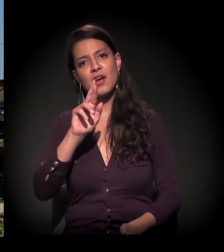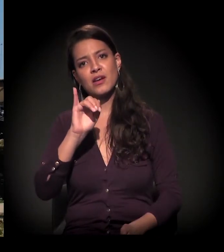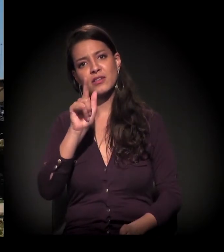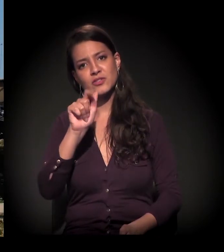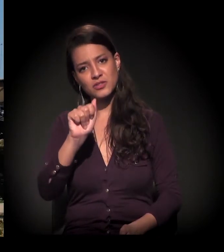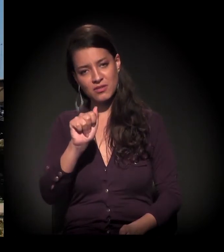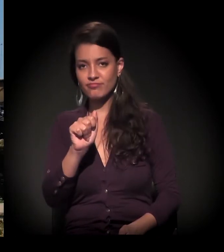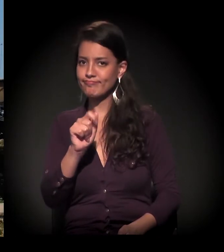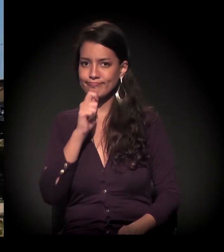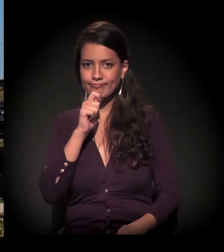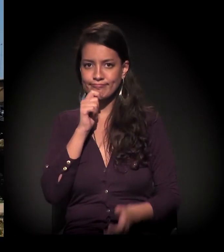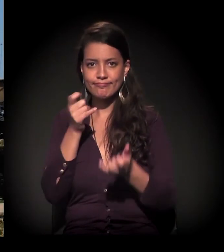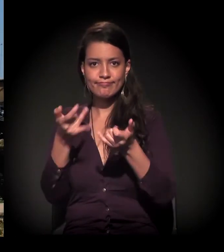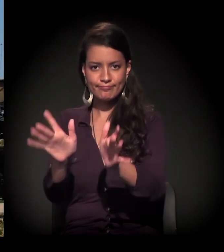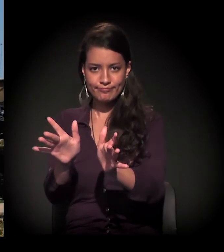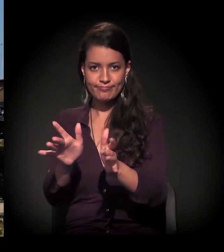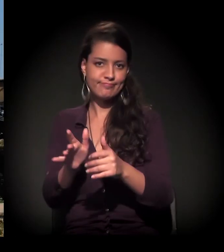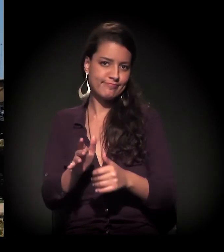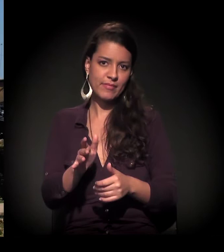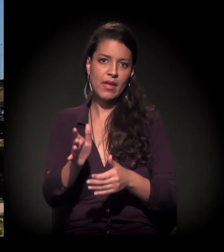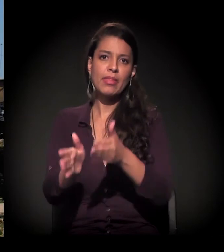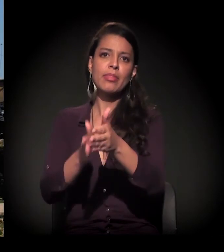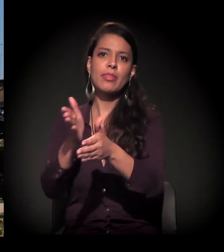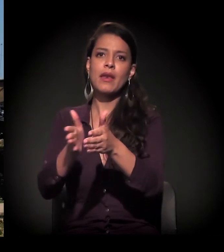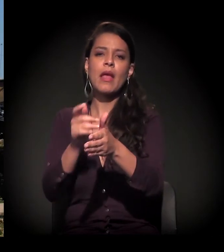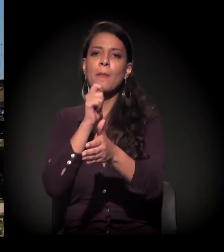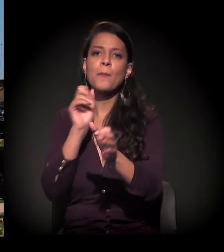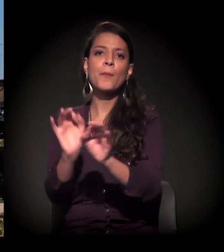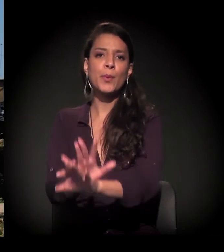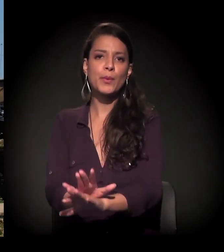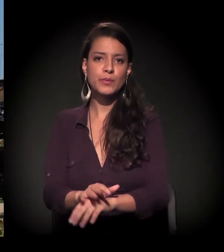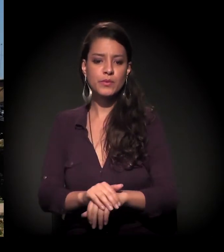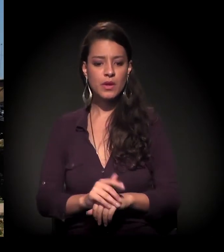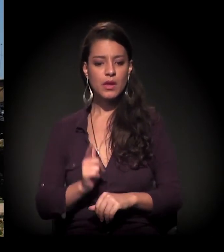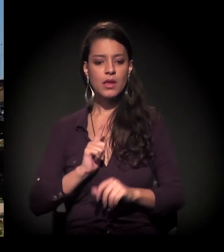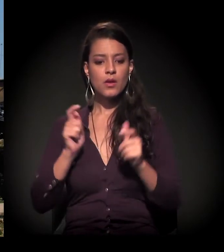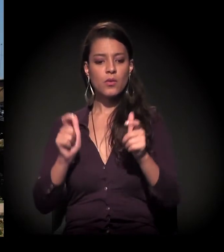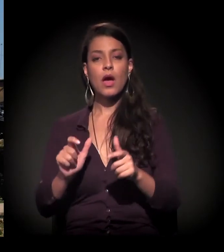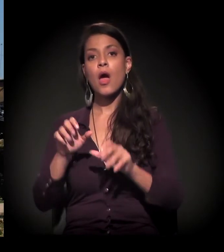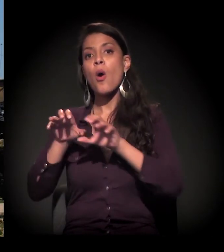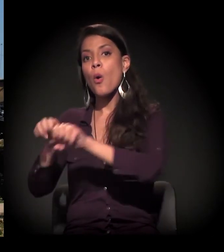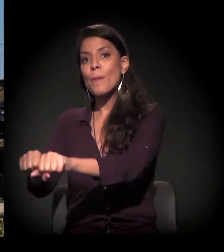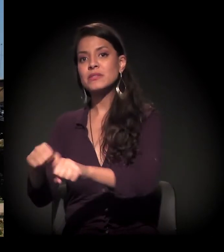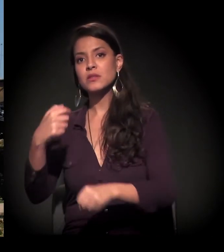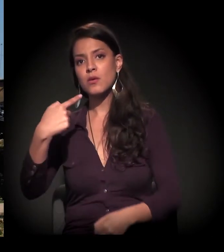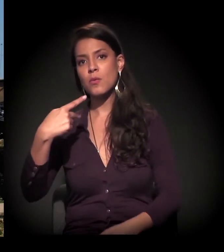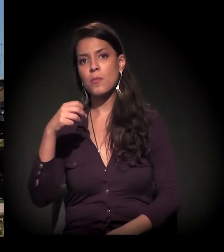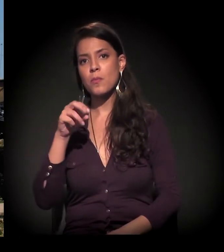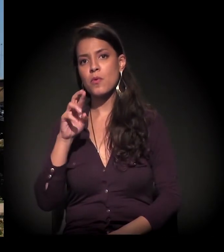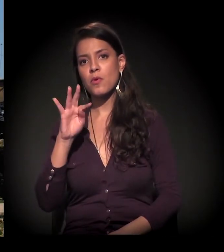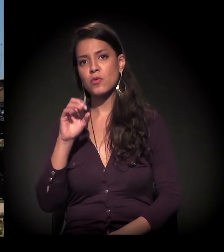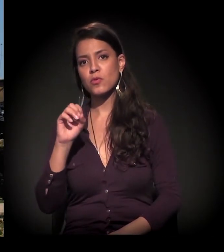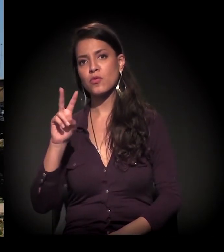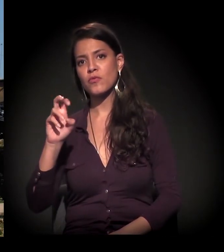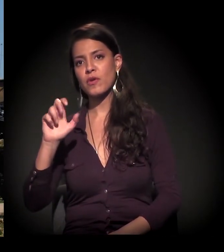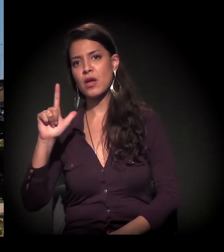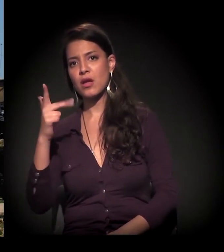que não saiu também; os esqueletos estão todos lá. Esta aqui, Dito? Esta é uma ocupação chamada Ocupação Porto Velho. É agora isso, não? Esta é recente?